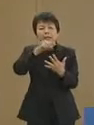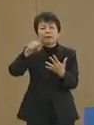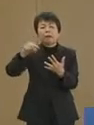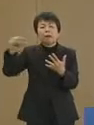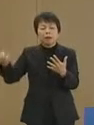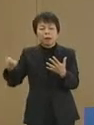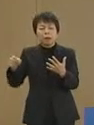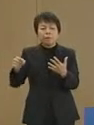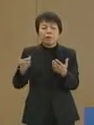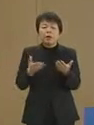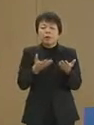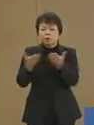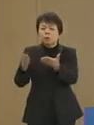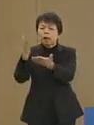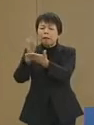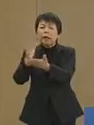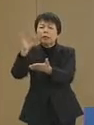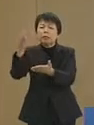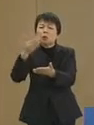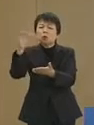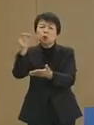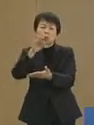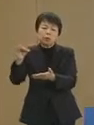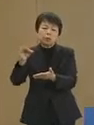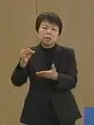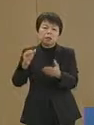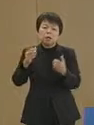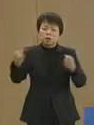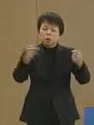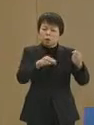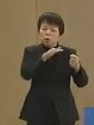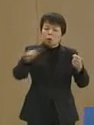あるいは 物のない陳列棚